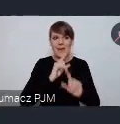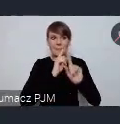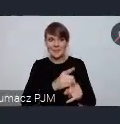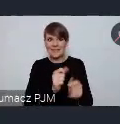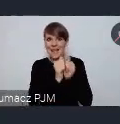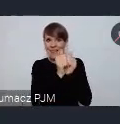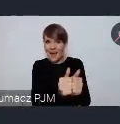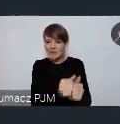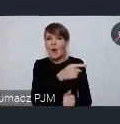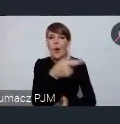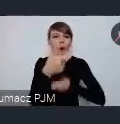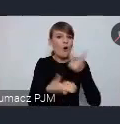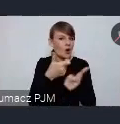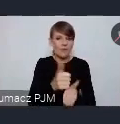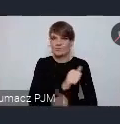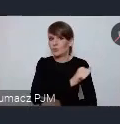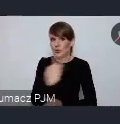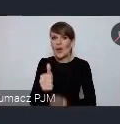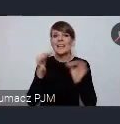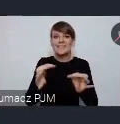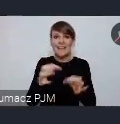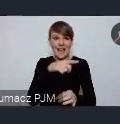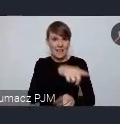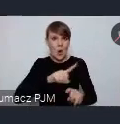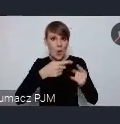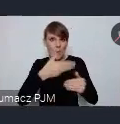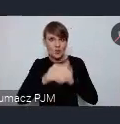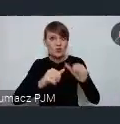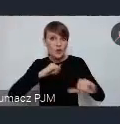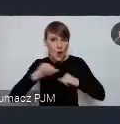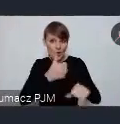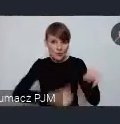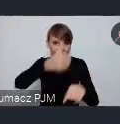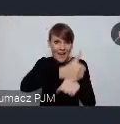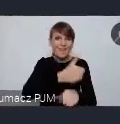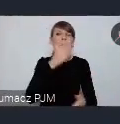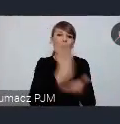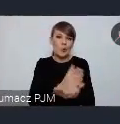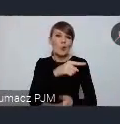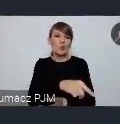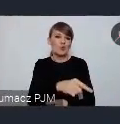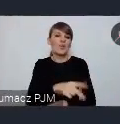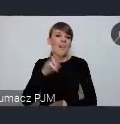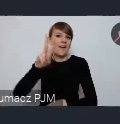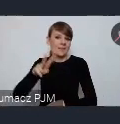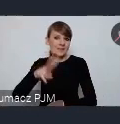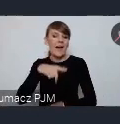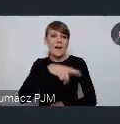dzisiaj szef tej młodej organizacji pozarządowej jest Wiceprezydentem Miasta od dłuższego czasu. Natomiast